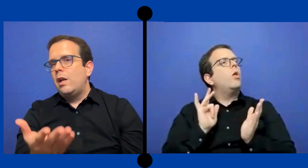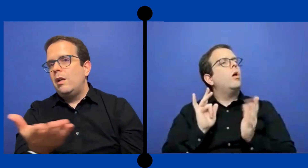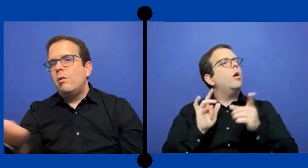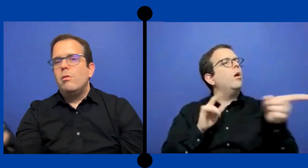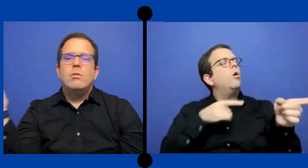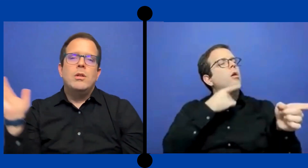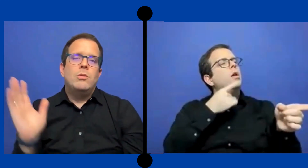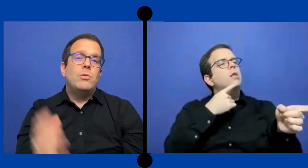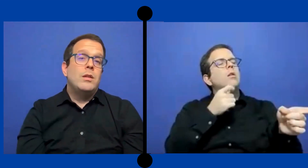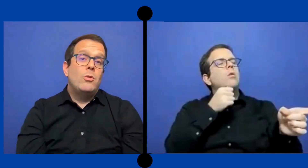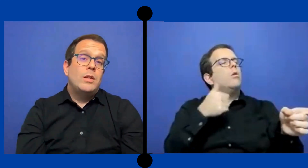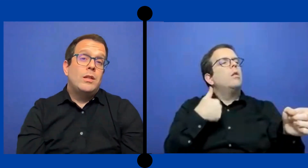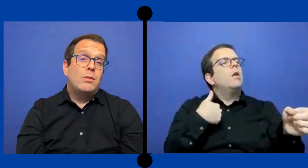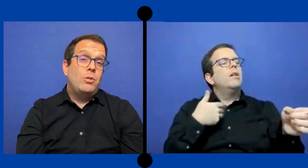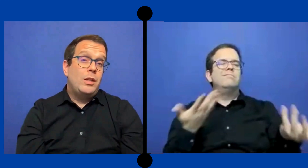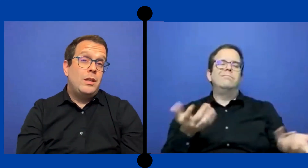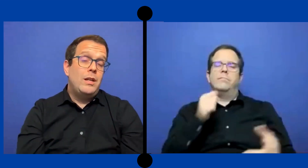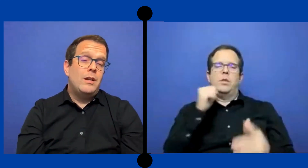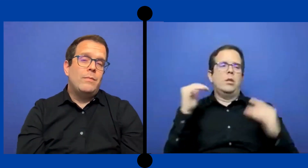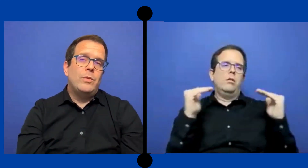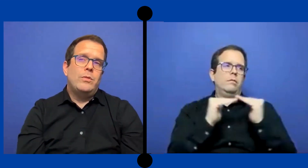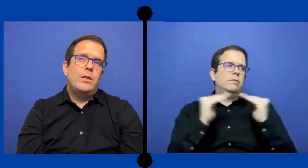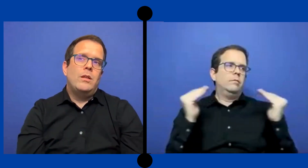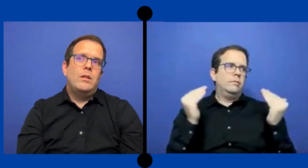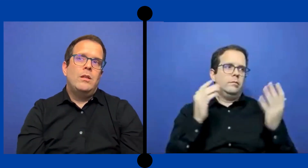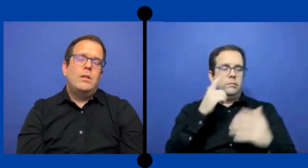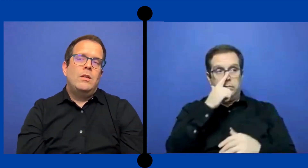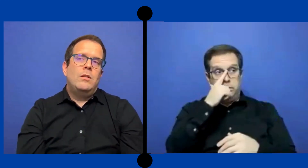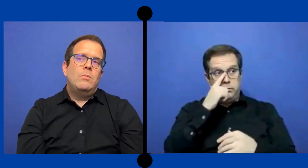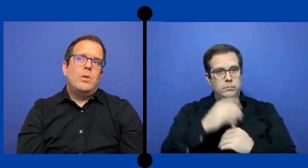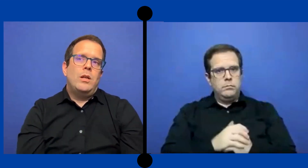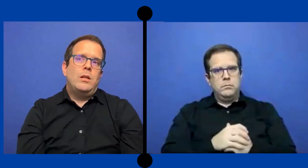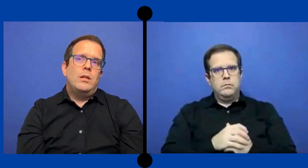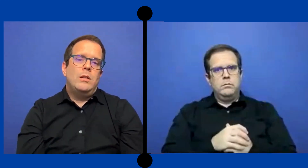que los estudiantes oyente no tendrían entonces pues